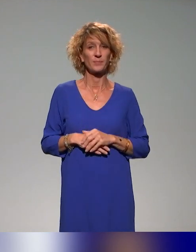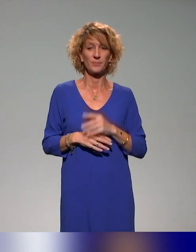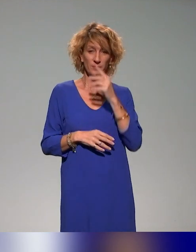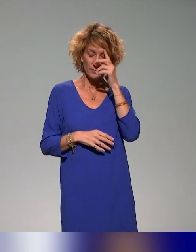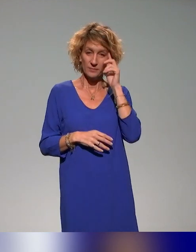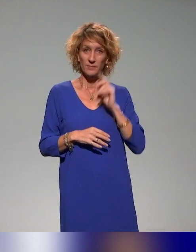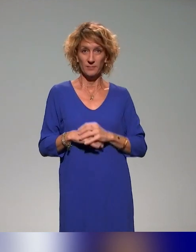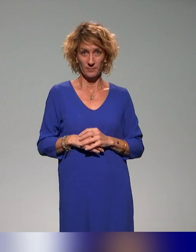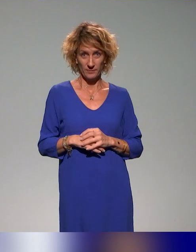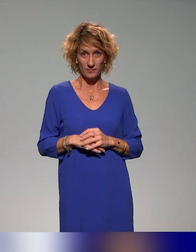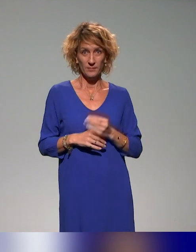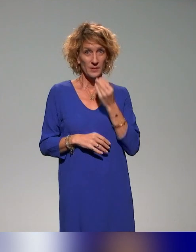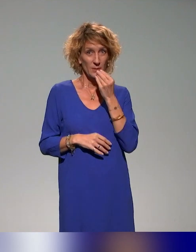Est-ce que c'est bon pour vous ?